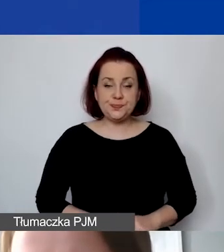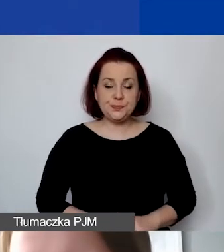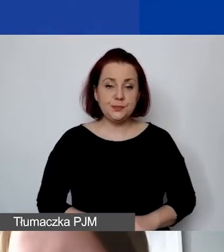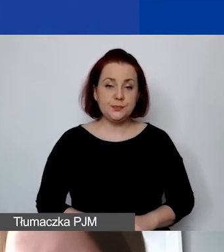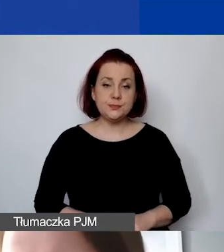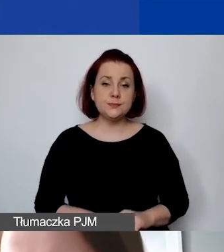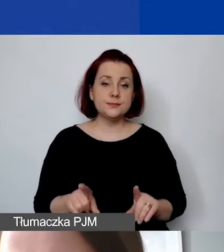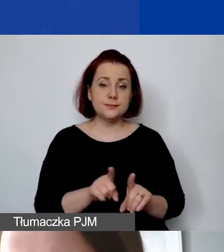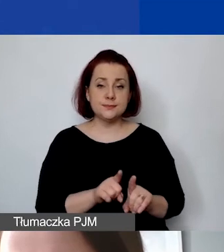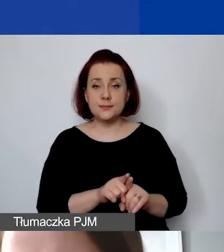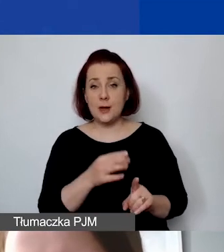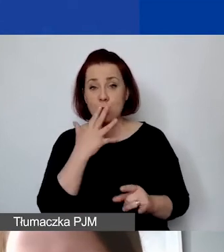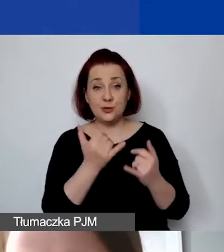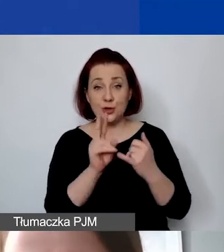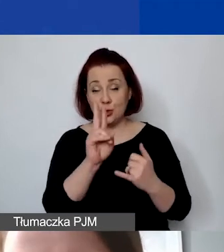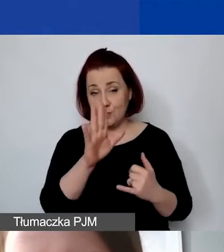że jeśli ktoś ma doświadczenie z funduszu krajowego,